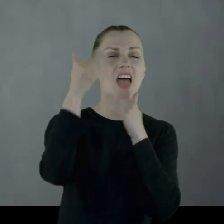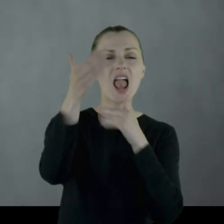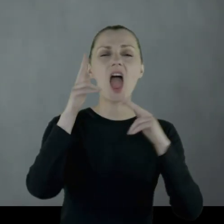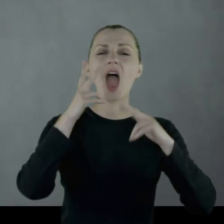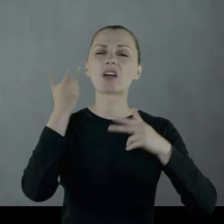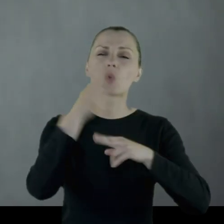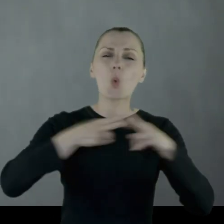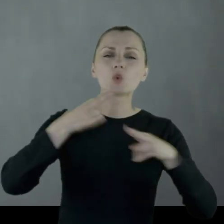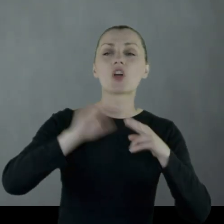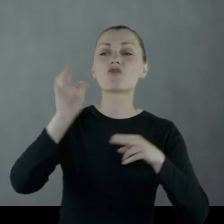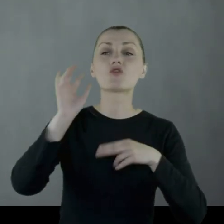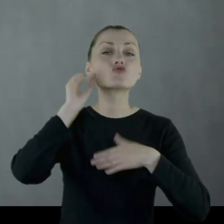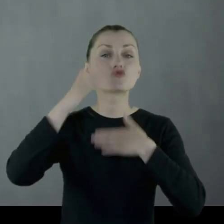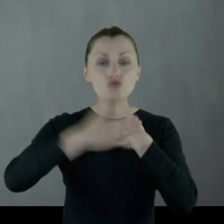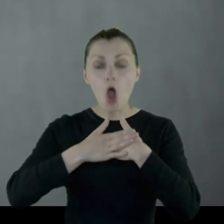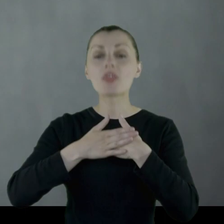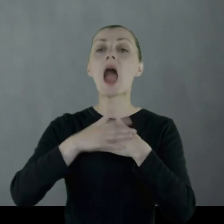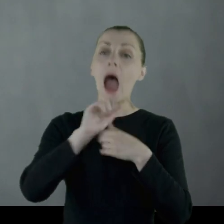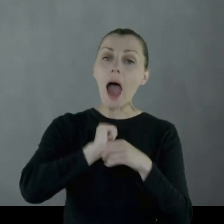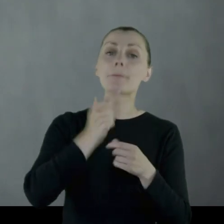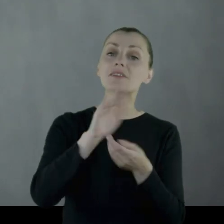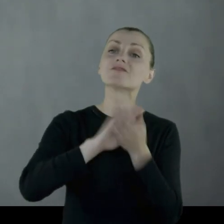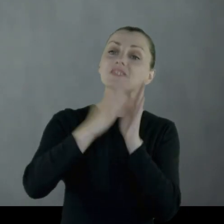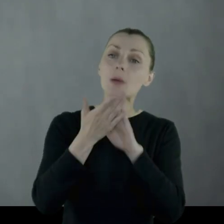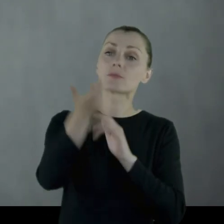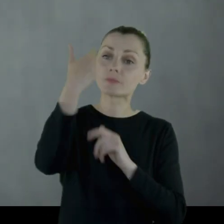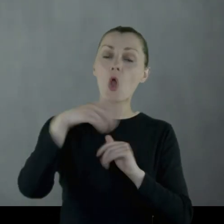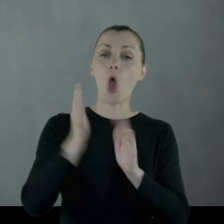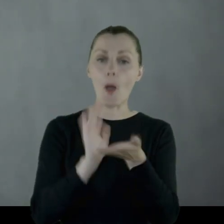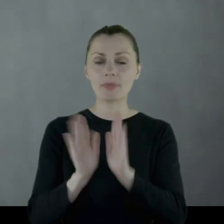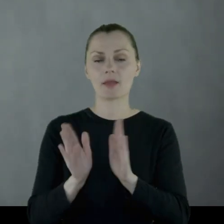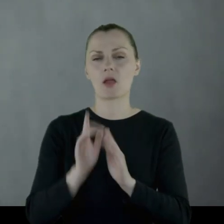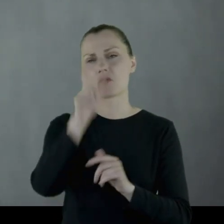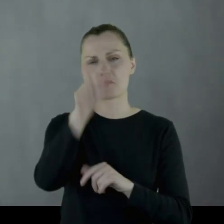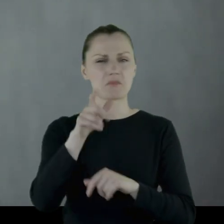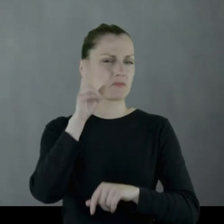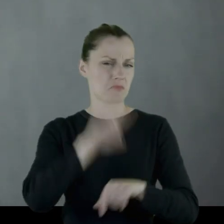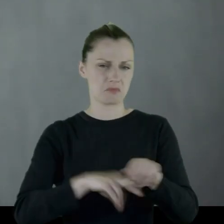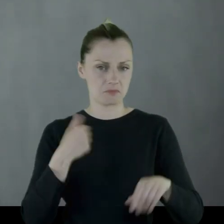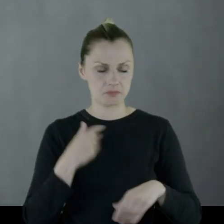na jakichś bardzo dalekich kuzynów żony. Leon wspomina, że on był milicjantem.